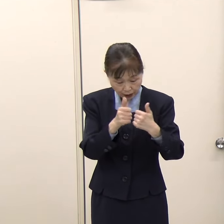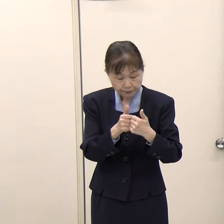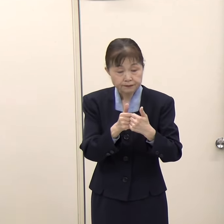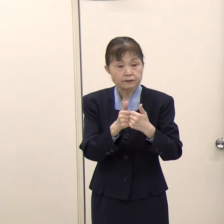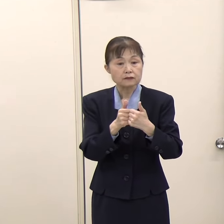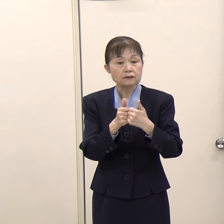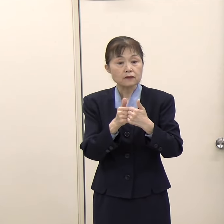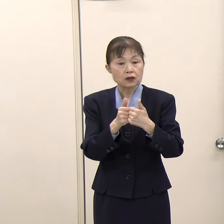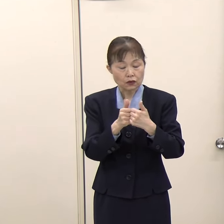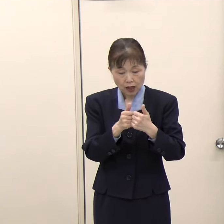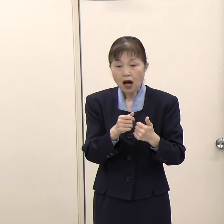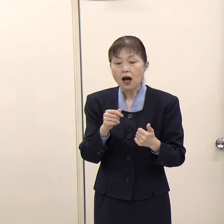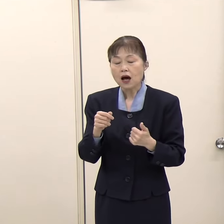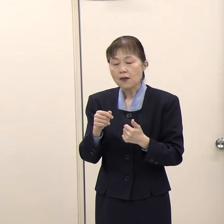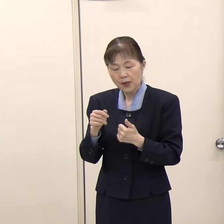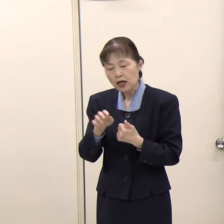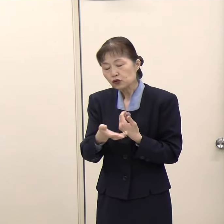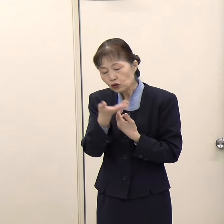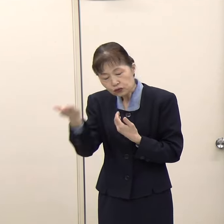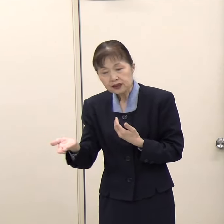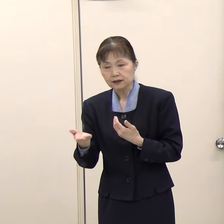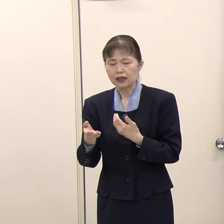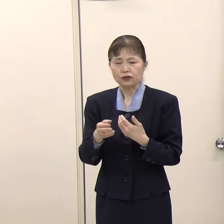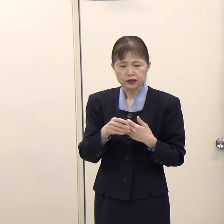普通だったらそこにそれぞれ行かなければならないが。